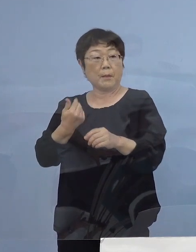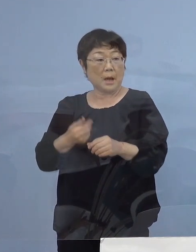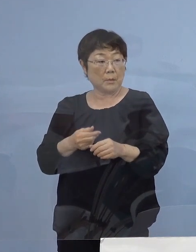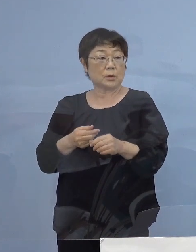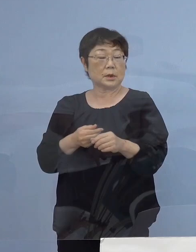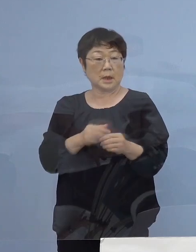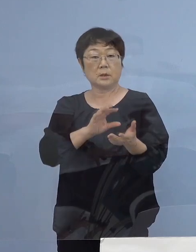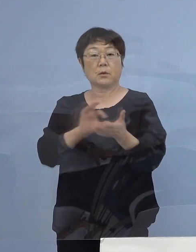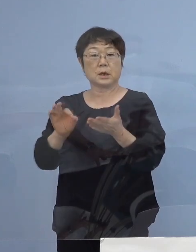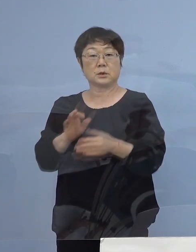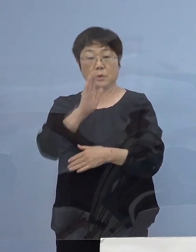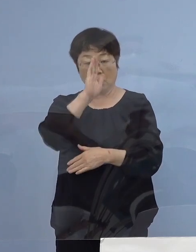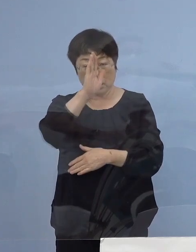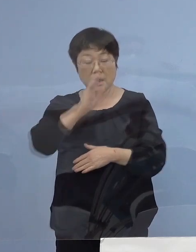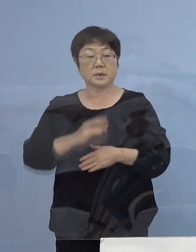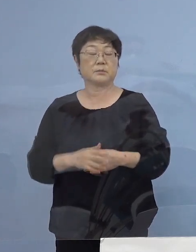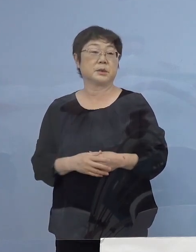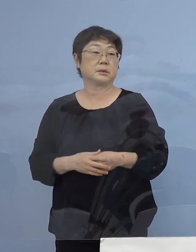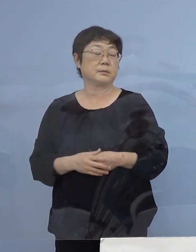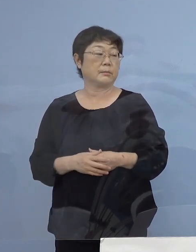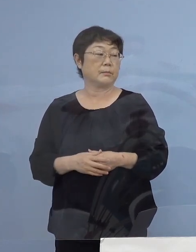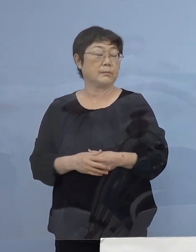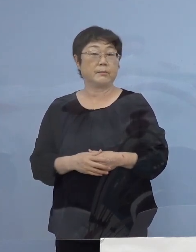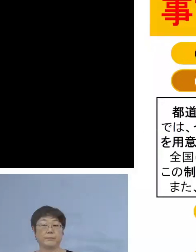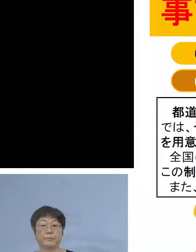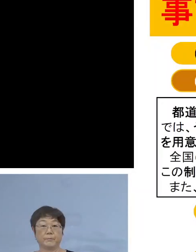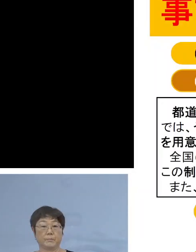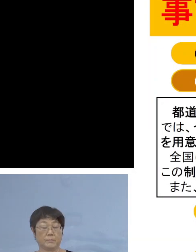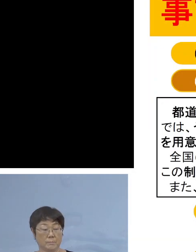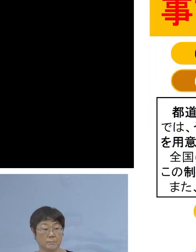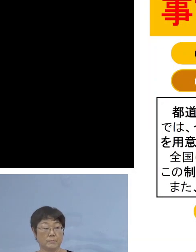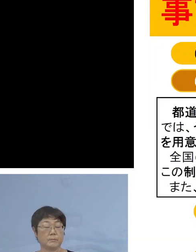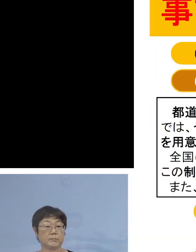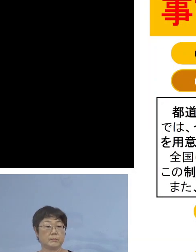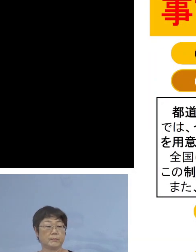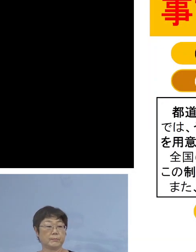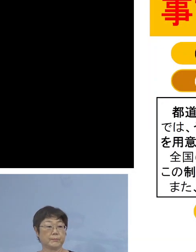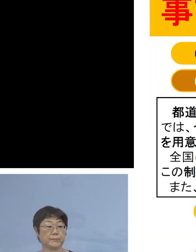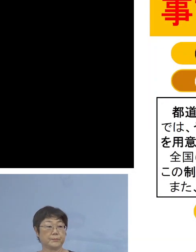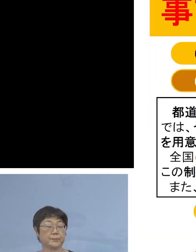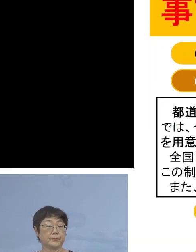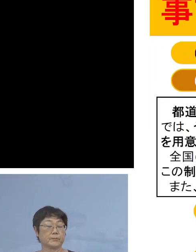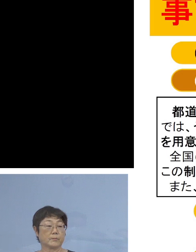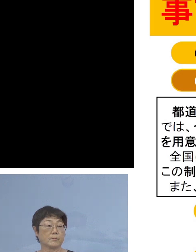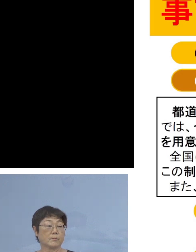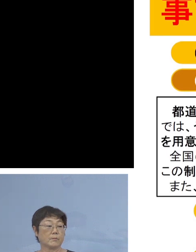よろしく お願いを申し上げます ということで 新たなジャンルが加わっておりますので